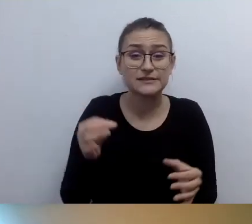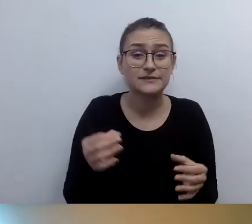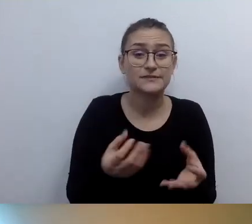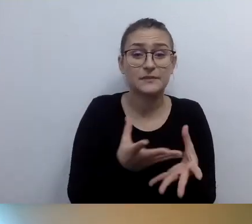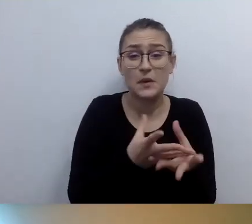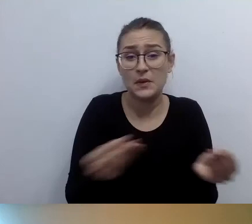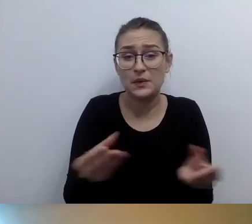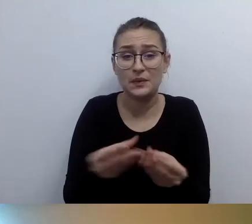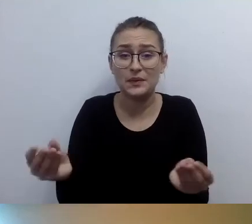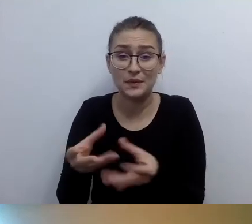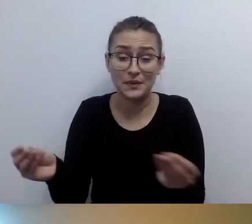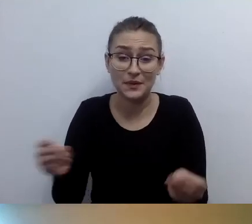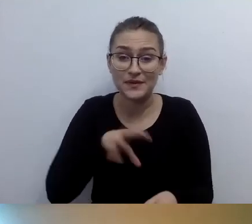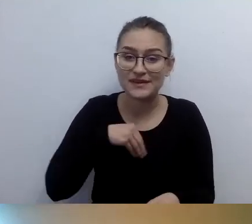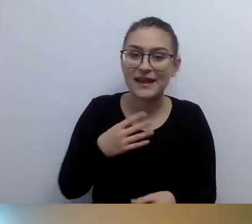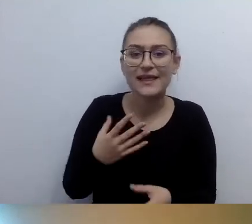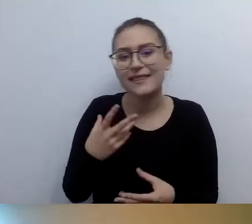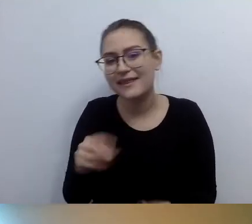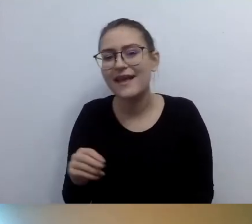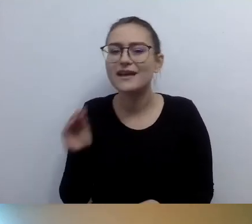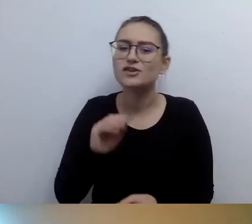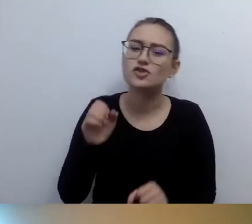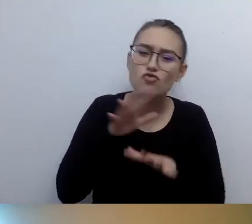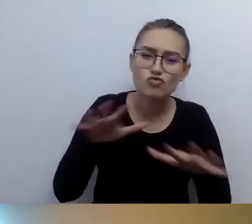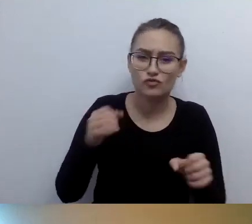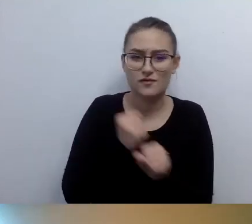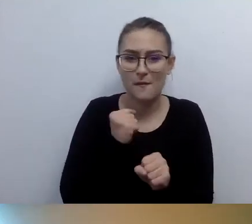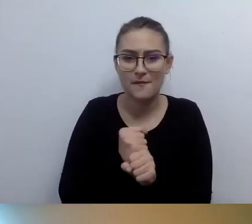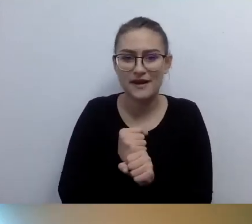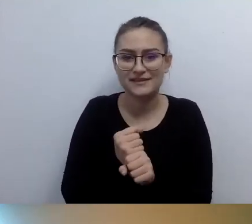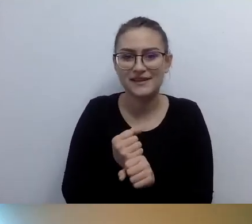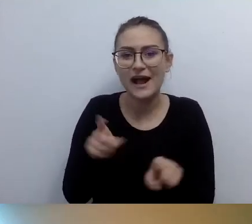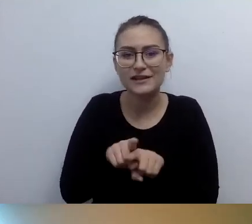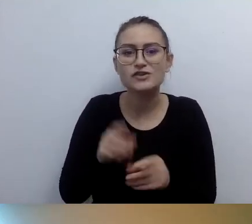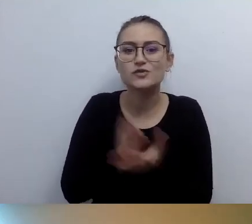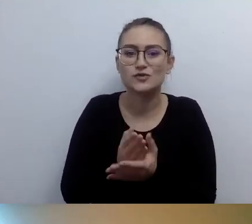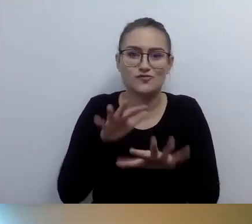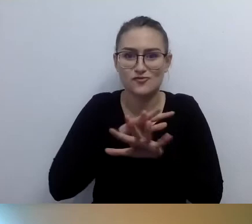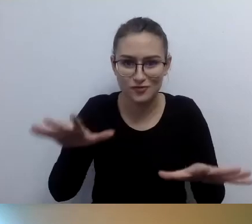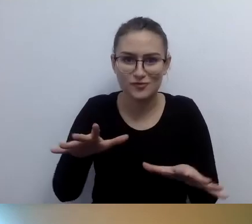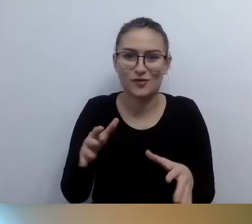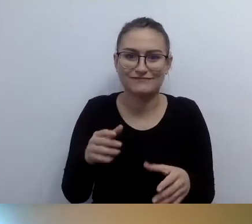A i tak zostało zrobione bardzo dużo. Tu wielki ukłon w państwa stronę. MAŁGORZATA: Wioletta musi uciekać. Dziękuje, że jesteśmy.